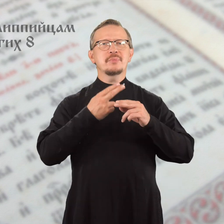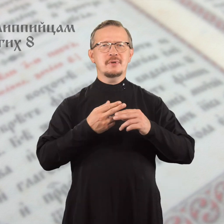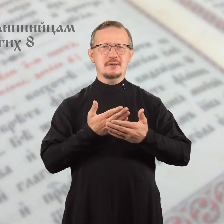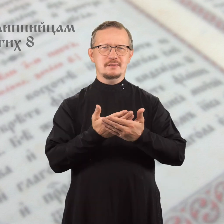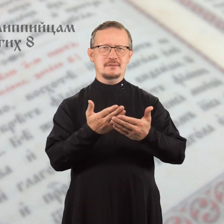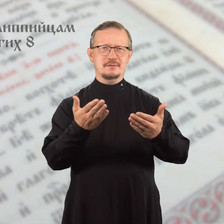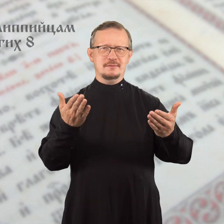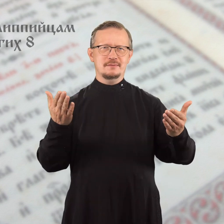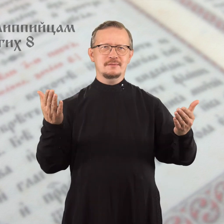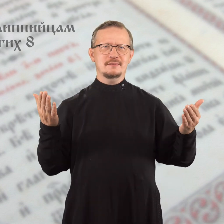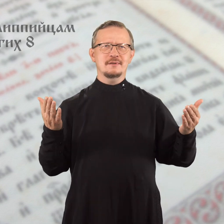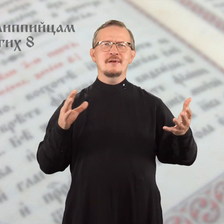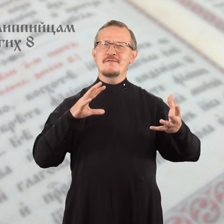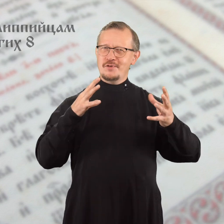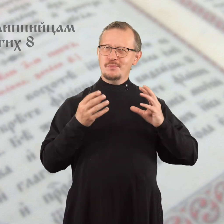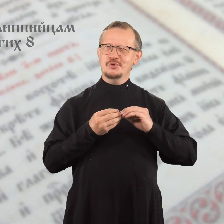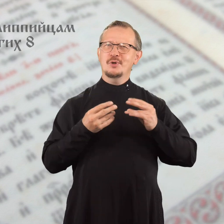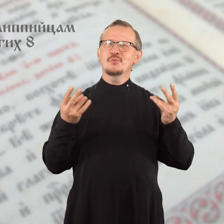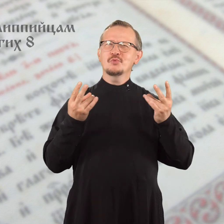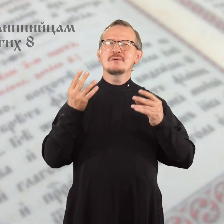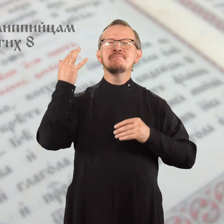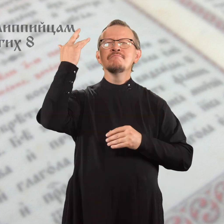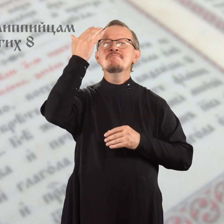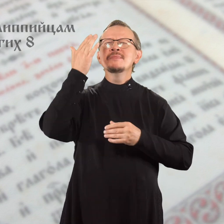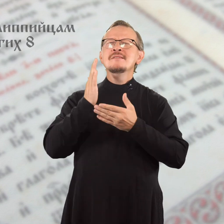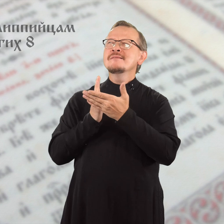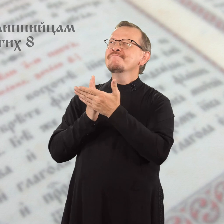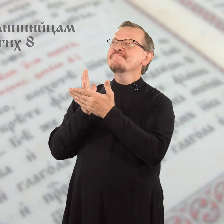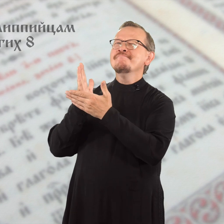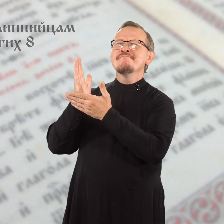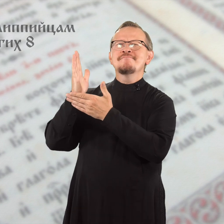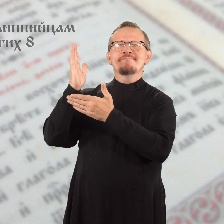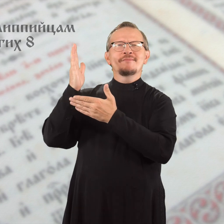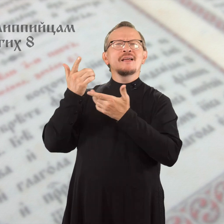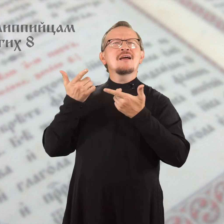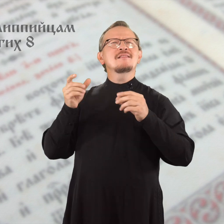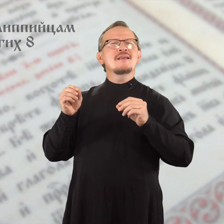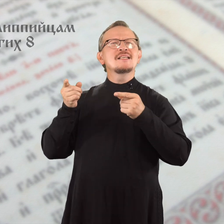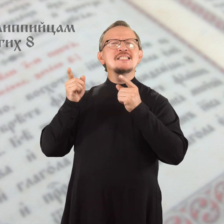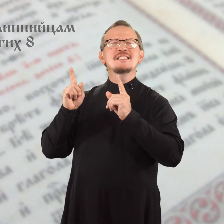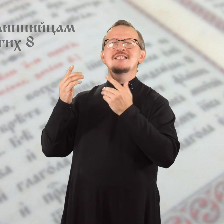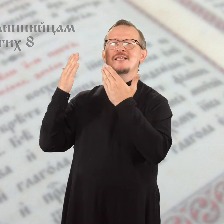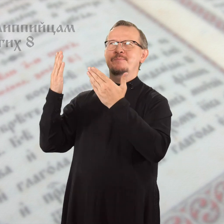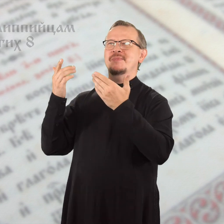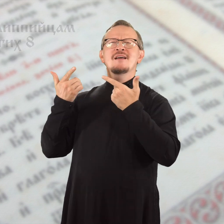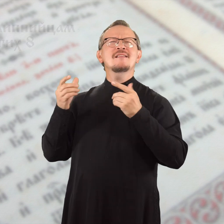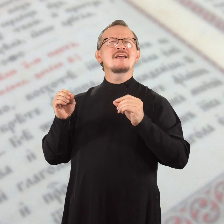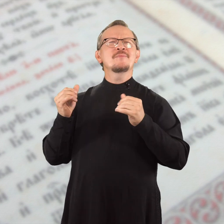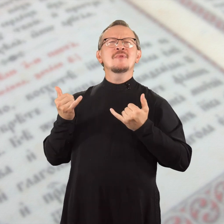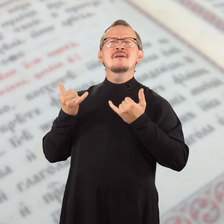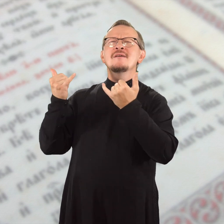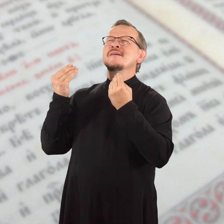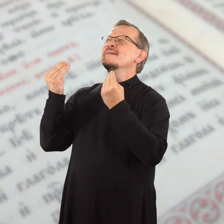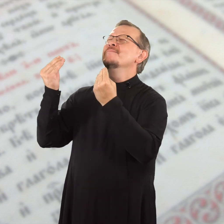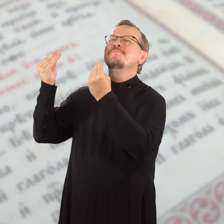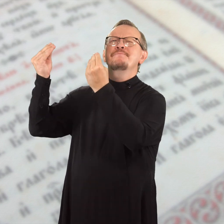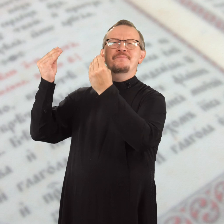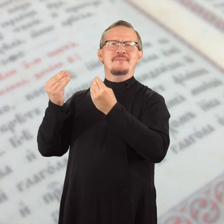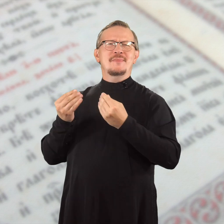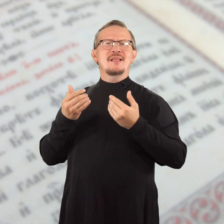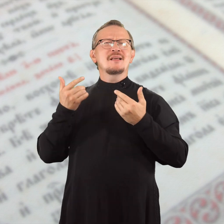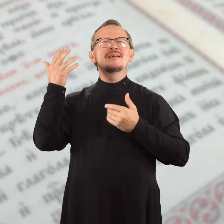Братья, нужно направлять мысли туда, где истинно, где достойно,